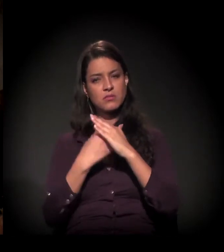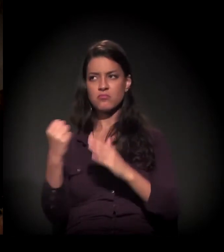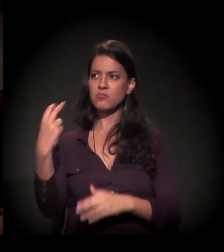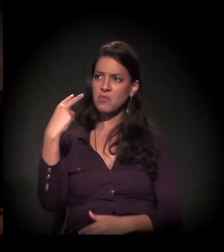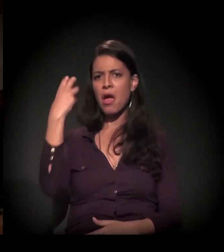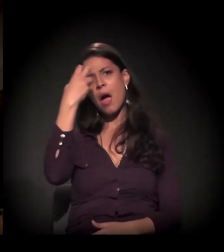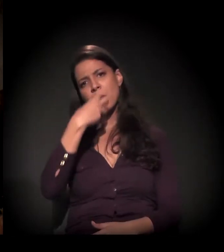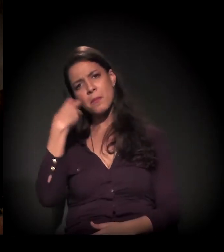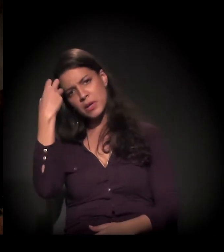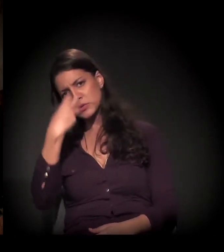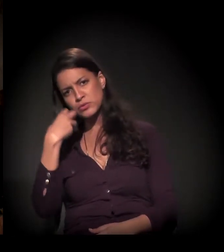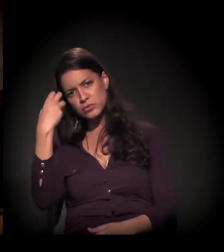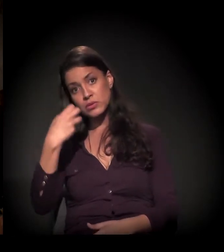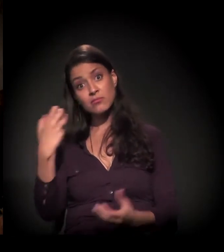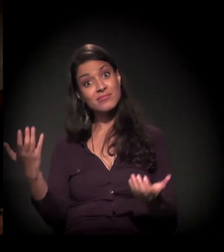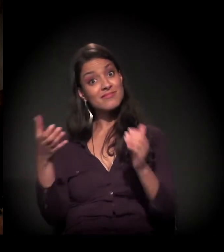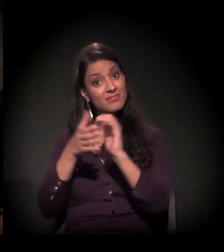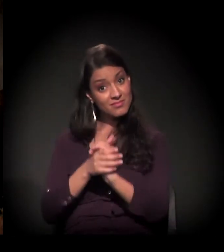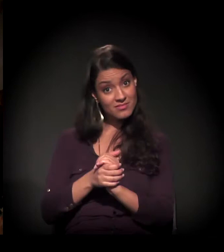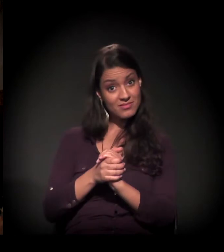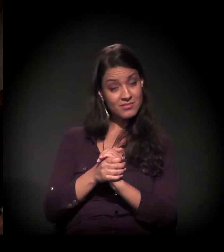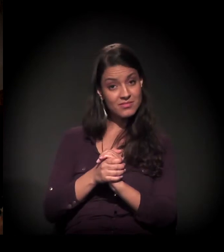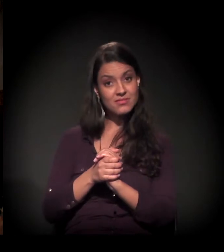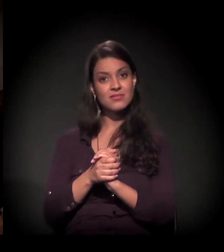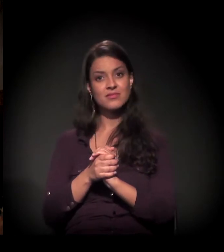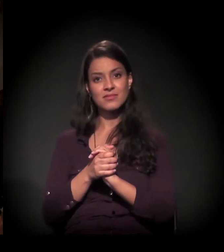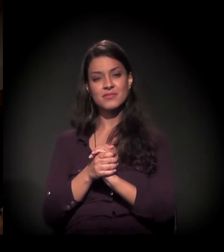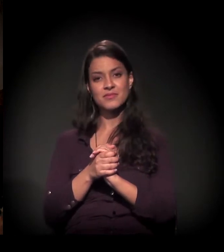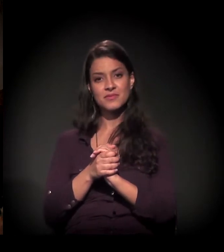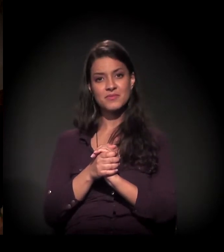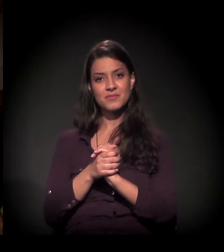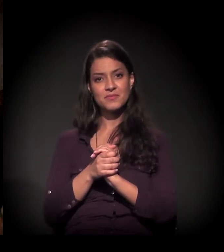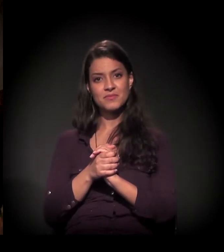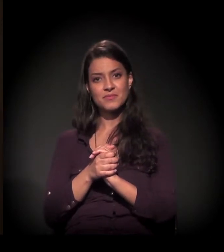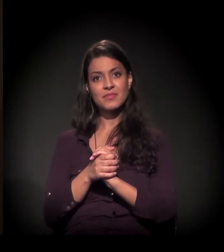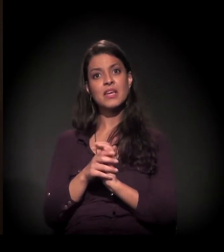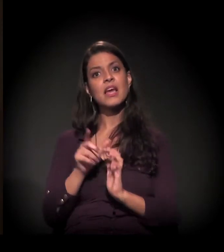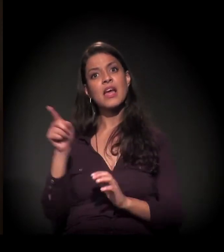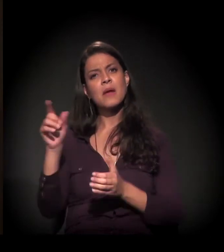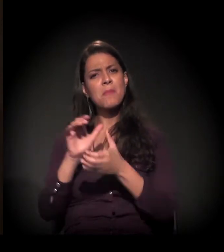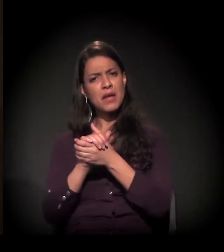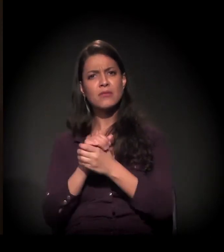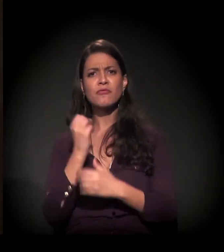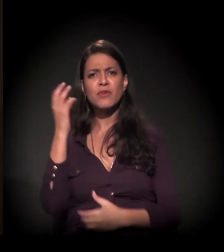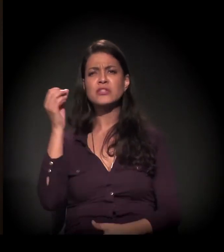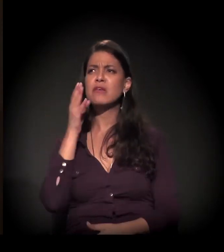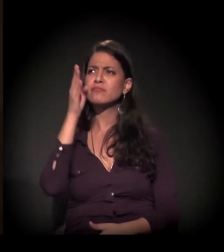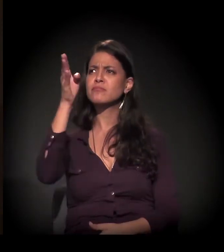nós nos apaixonamos, casamos... E meu marido viajava muito